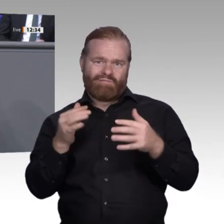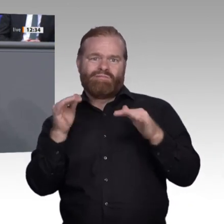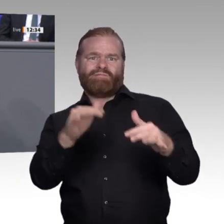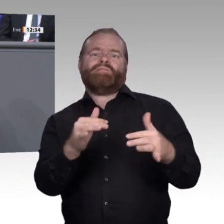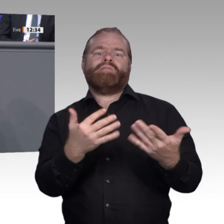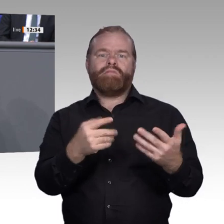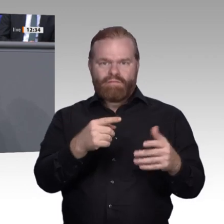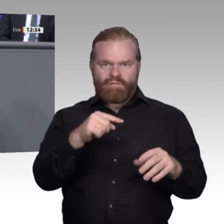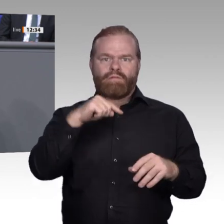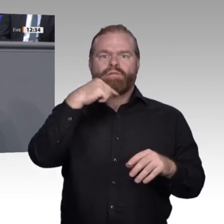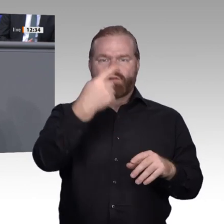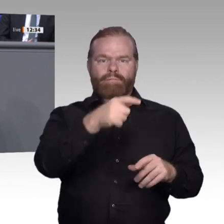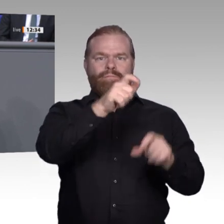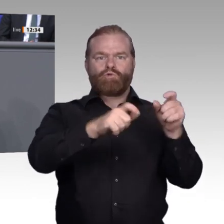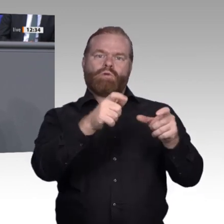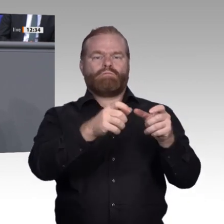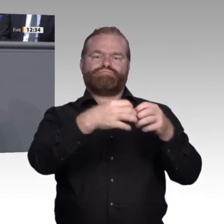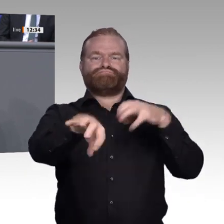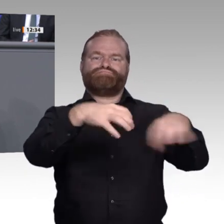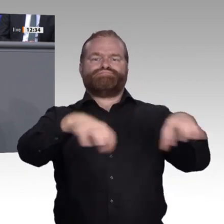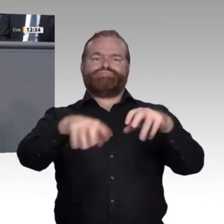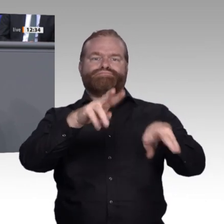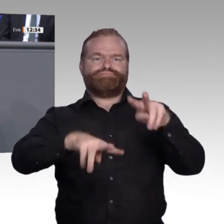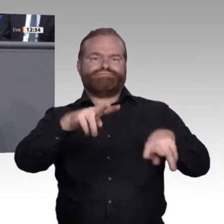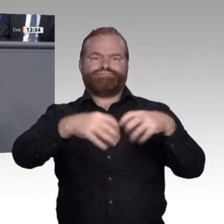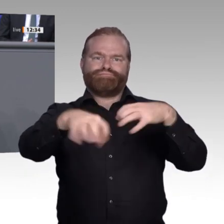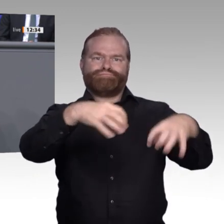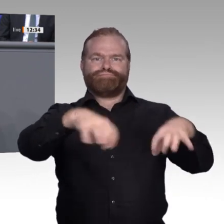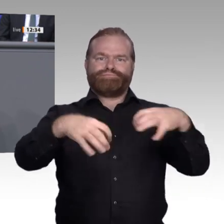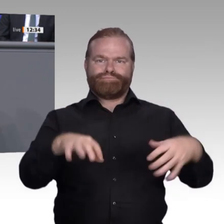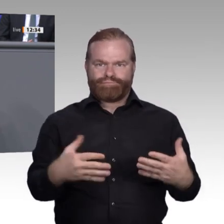Vielfalt: Man sieht kiloschwere analoge Akten, man sieht Leute, die direkt vorne